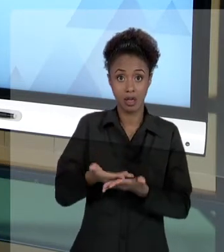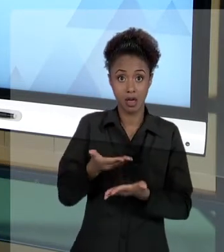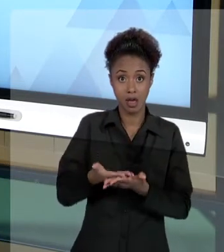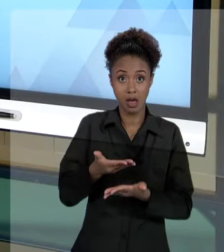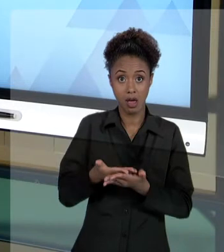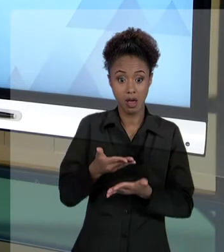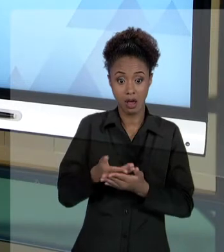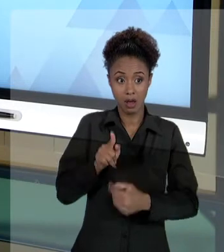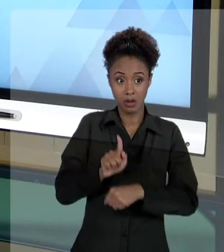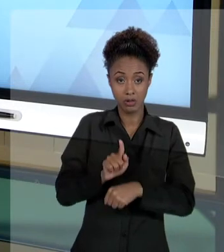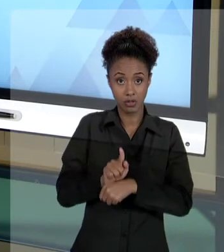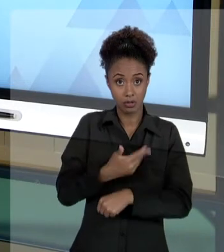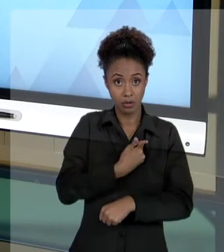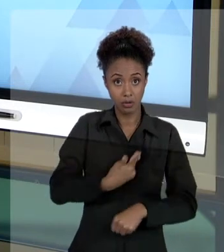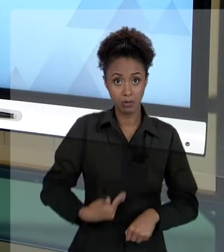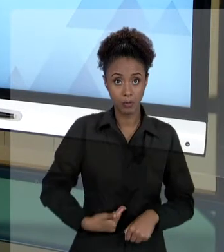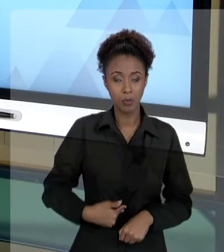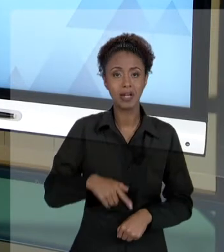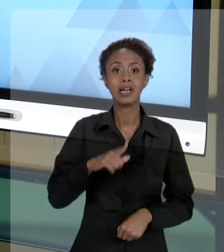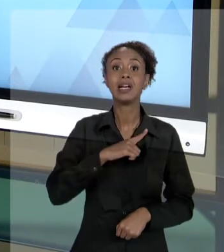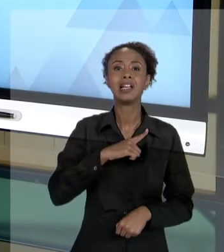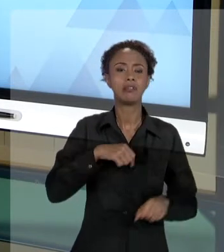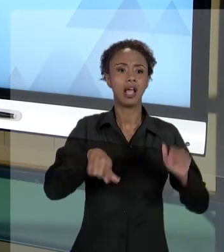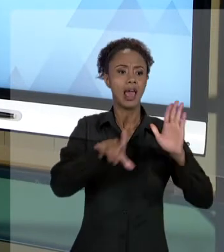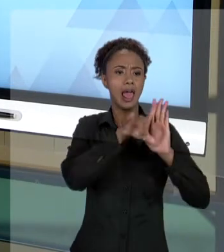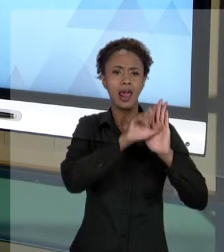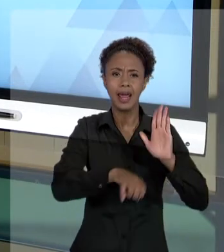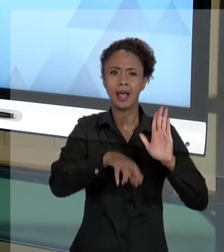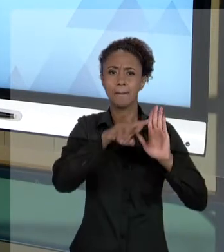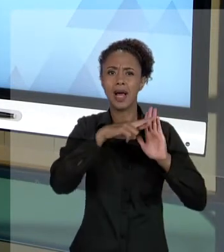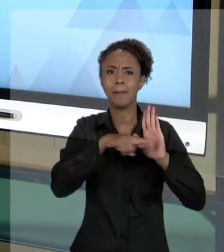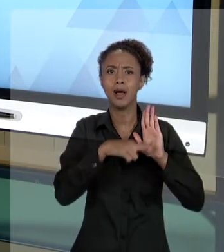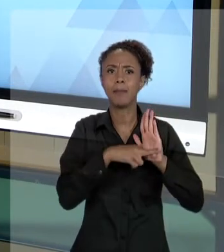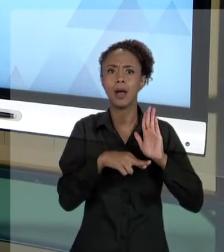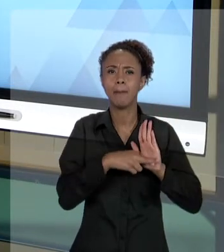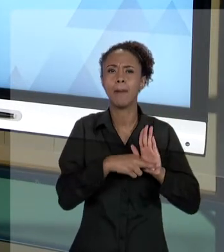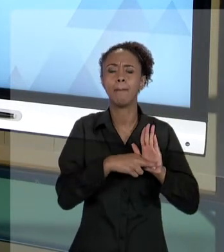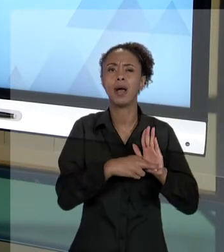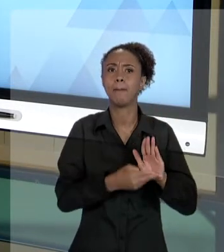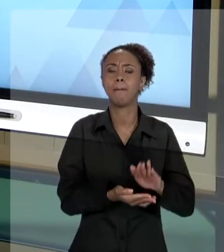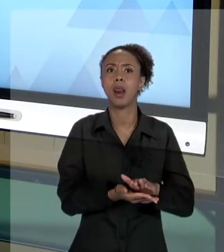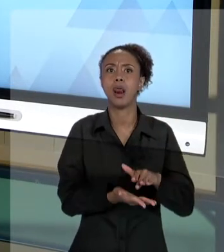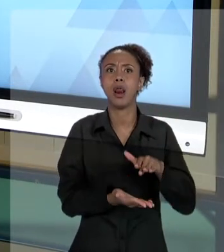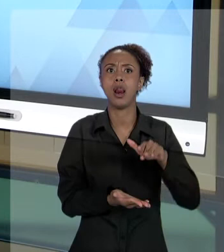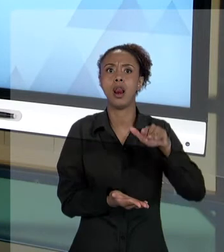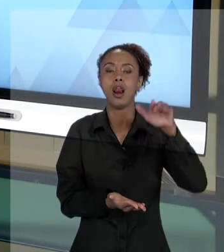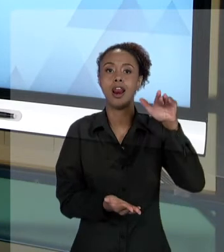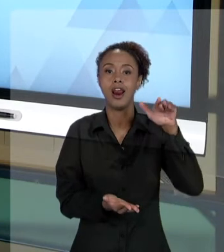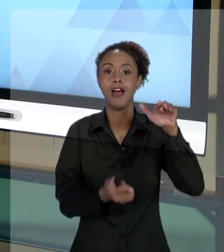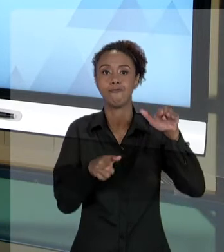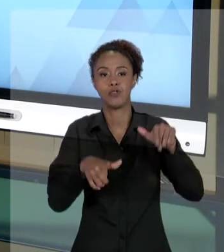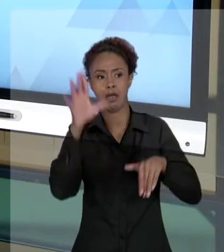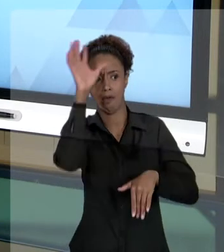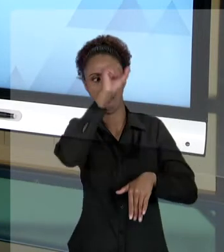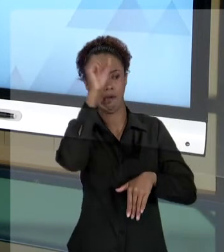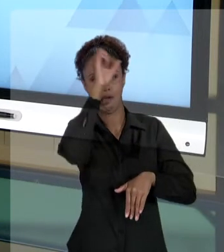MUITO ALTA DE LEGISLAÇÃO, POR QUÊ? VOCÊ PRECISA CONHECER AS REGRAS. A PRINCÍPIO, NÓS APRENDEMOS